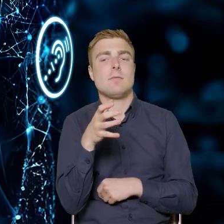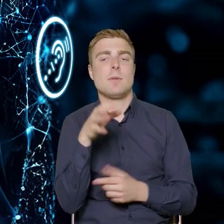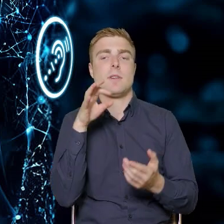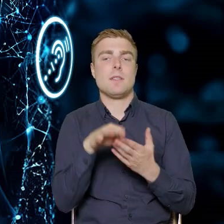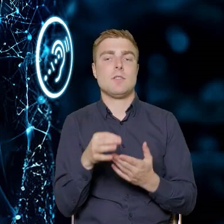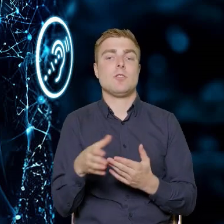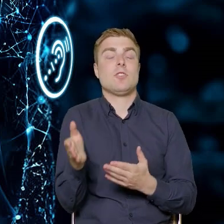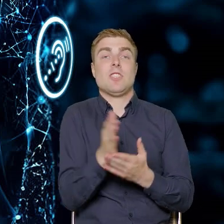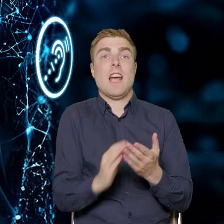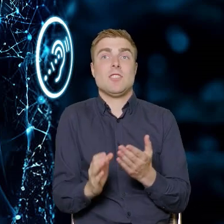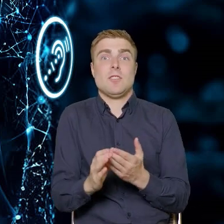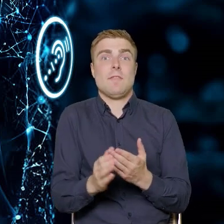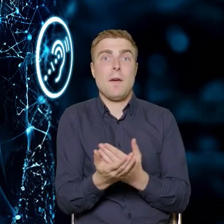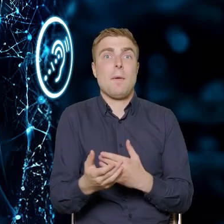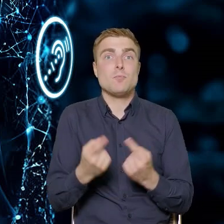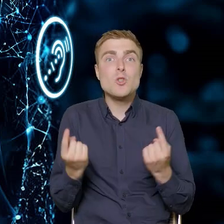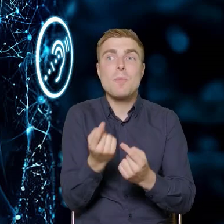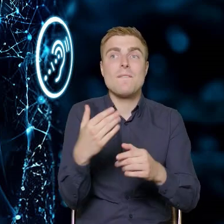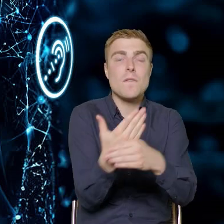Której dzisiaj częściowo nie ma. Wiedzę, której brakuje.